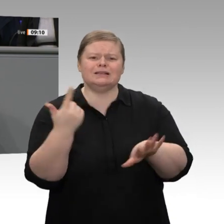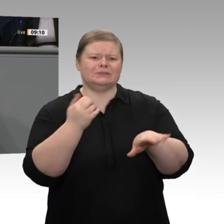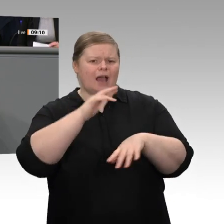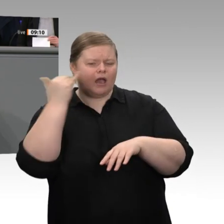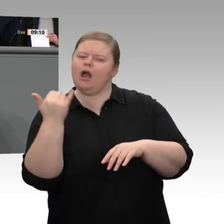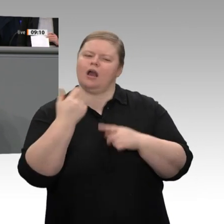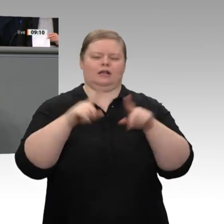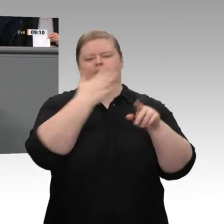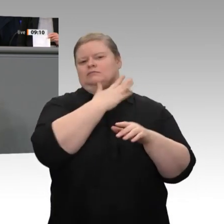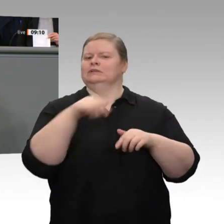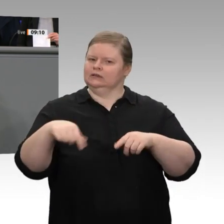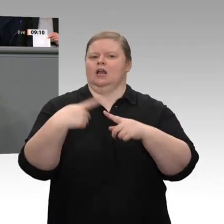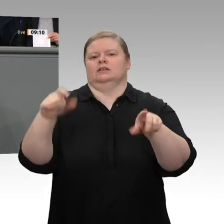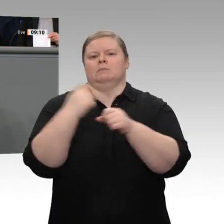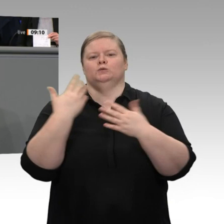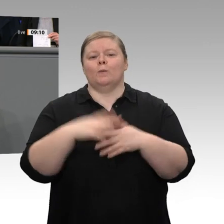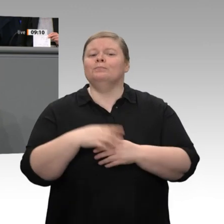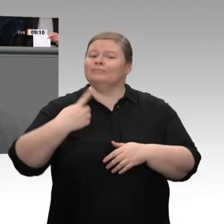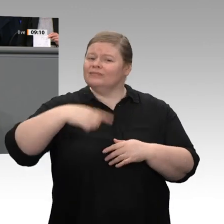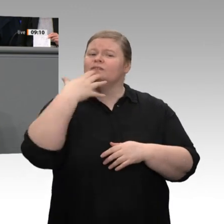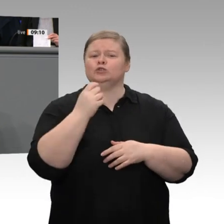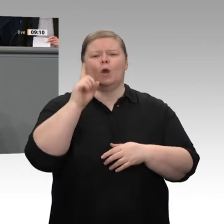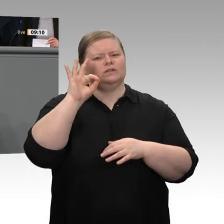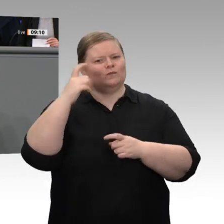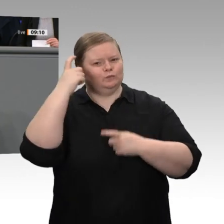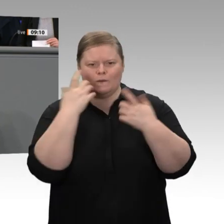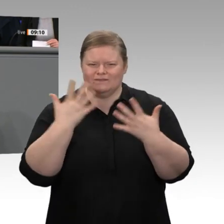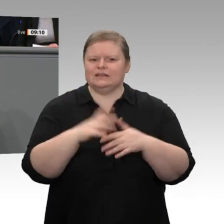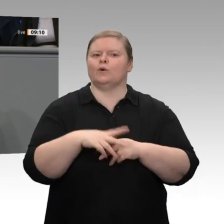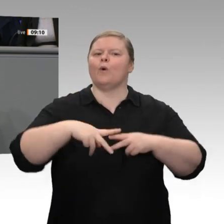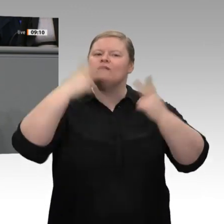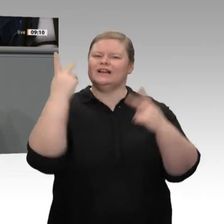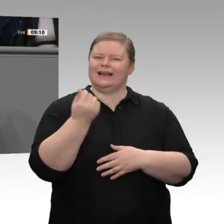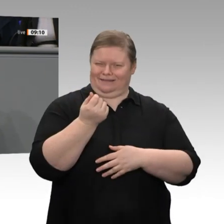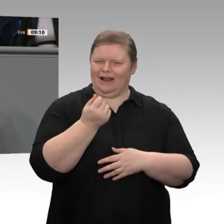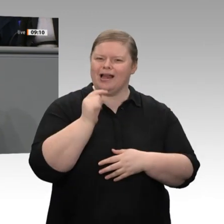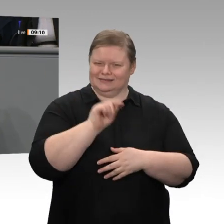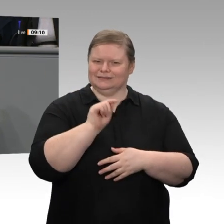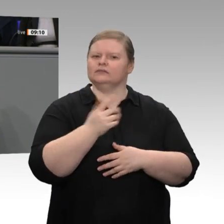dass mit öffentlichem Geld, mit bis zu 40 Milliarden Euro, private Investitionen